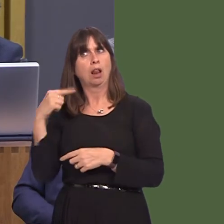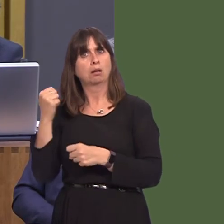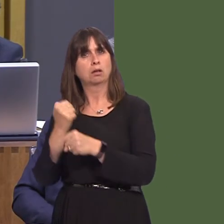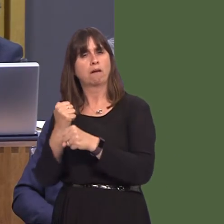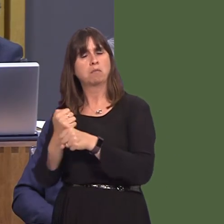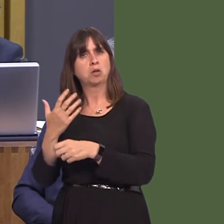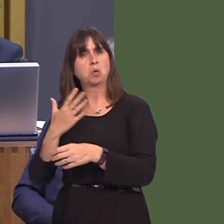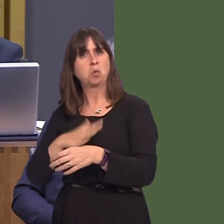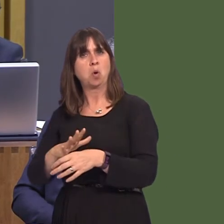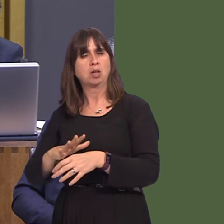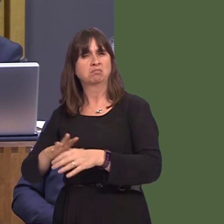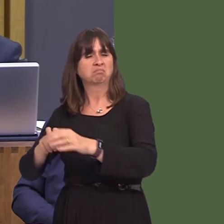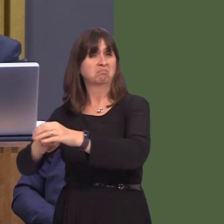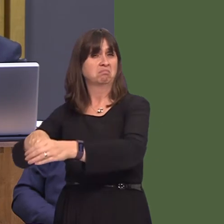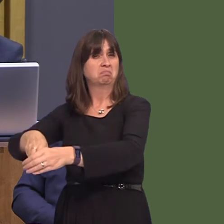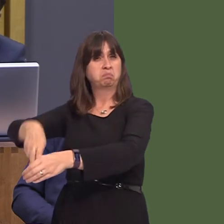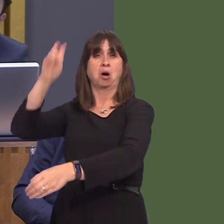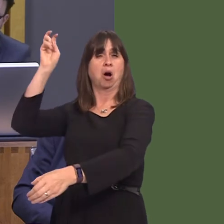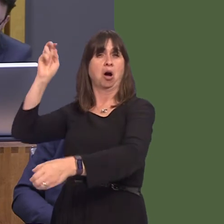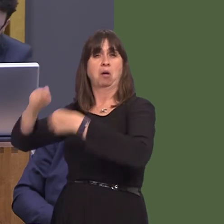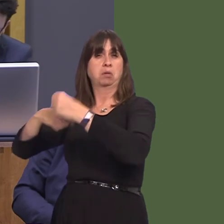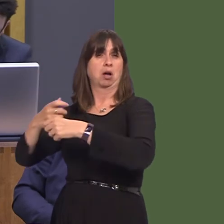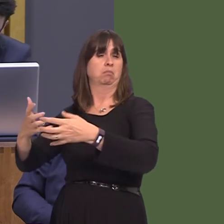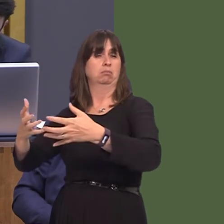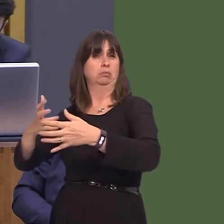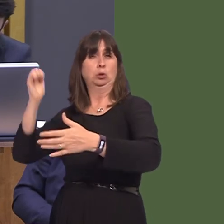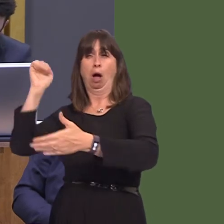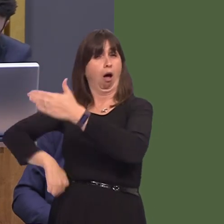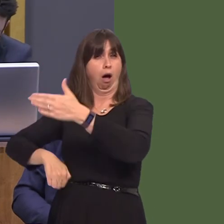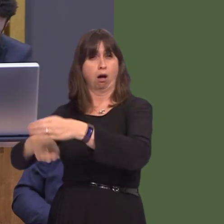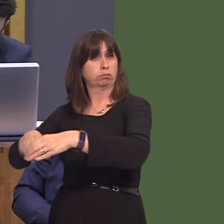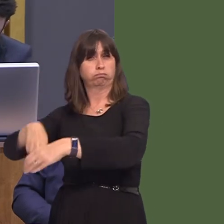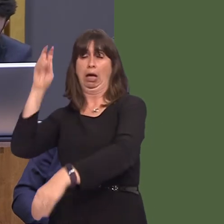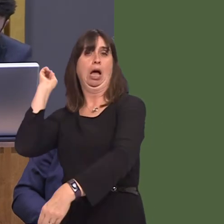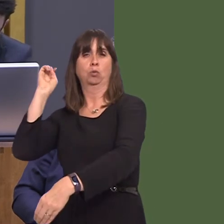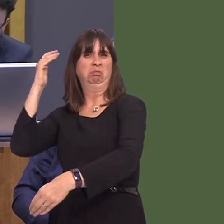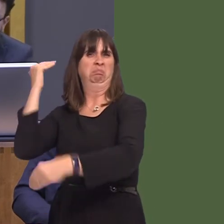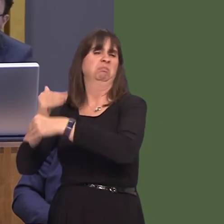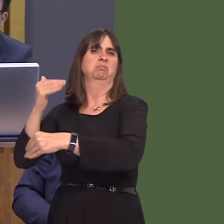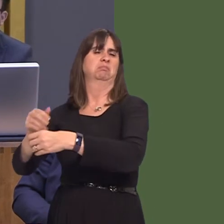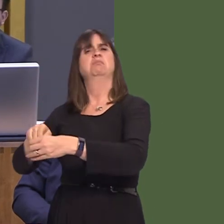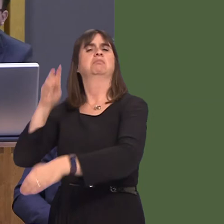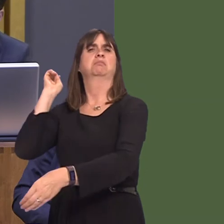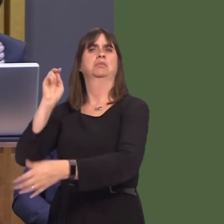so-called 'doomsday' Brexit, under which the second-worst scenario of us leaving the EU